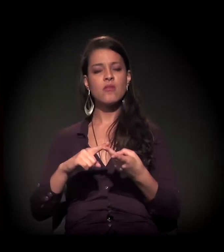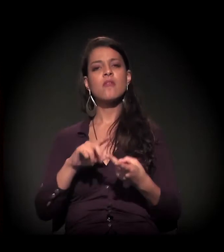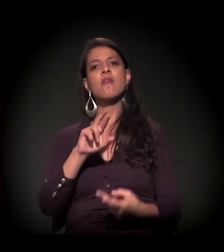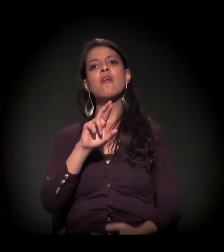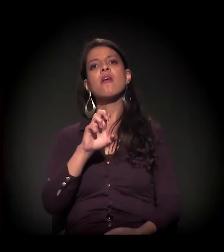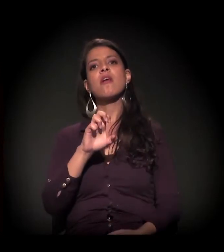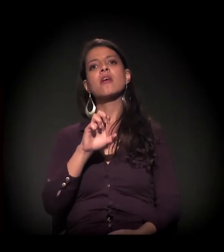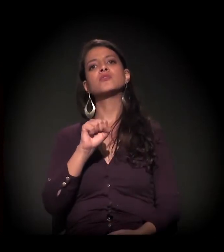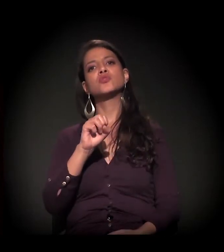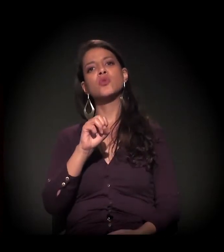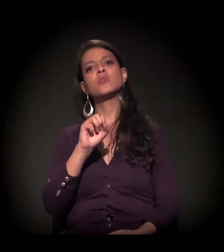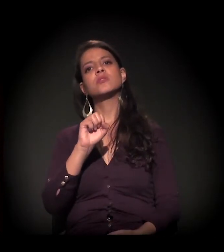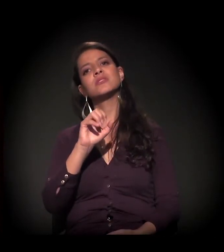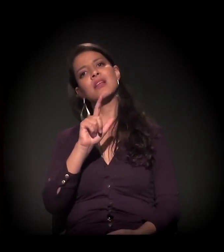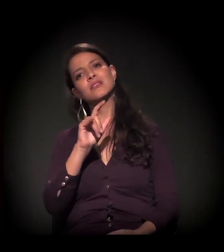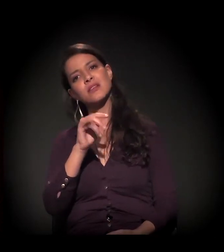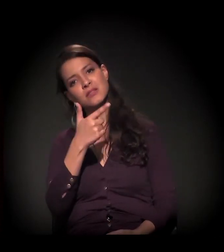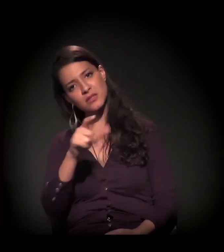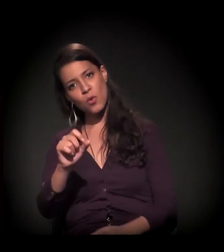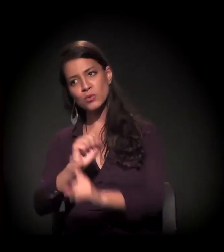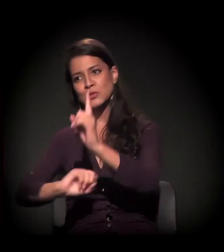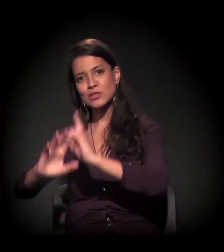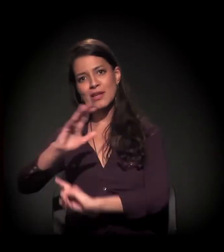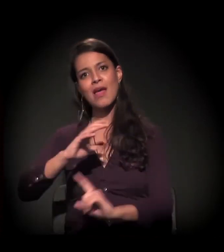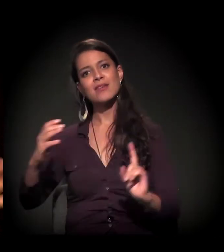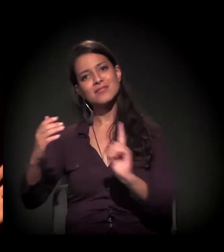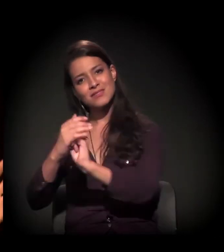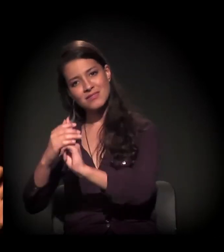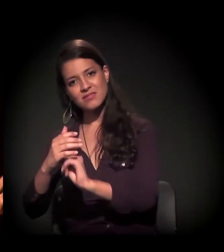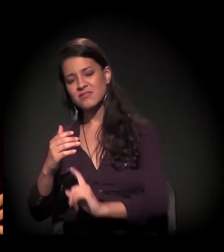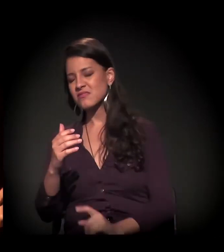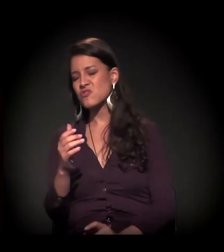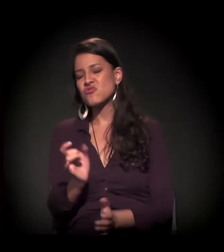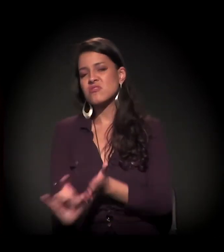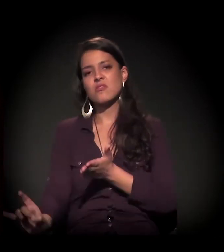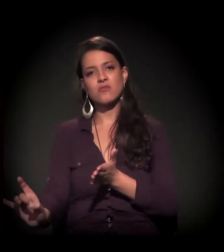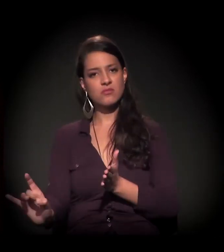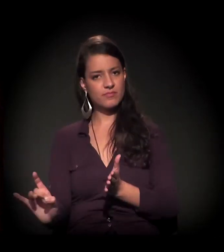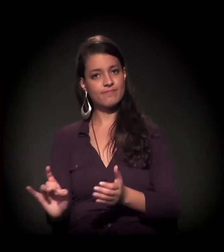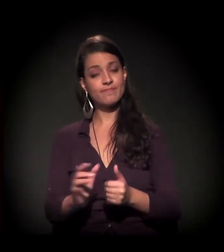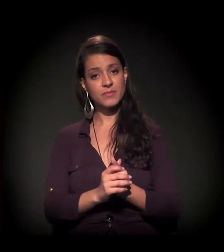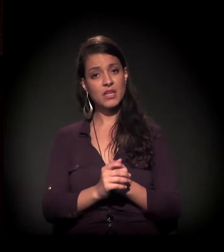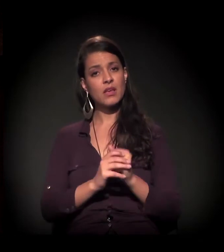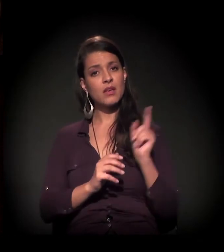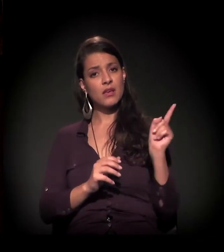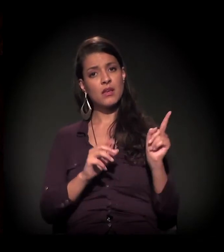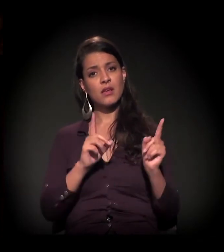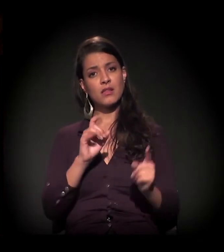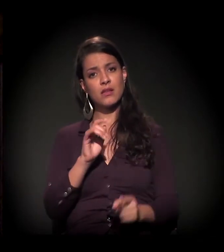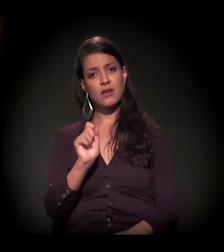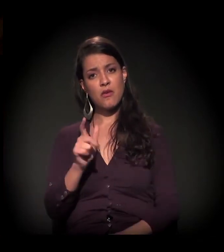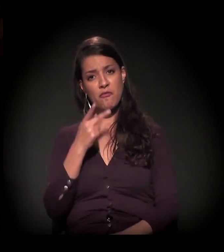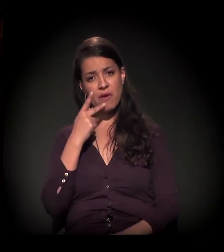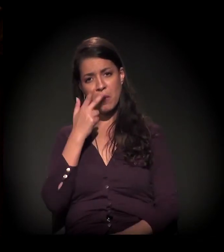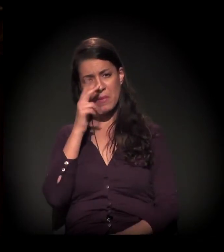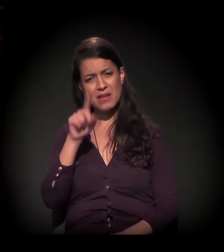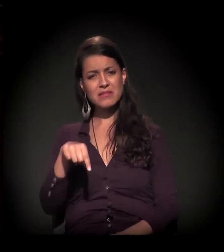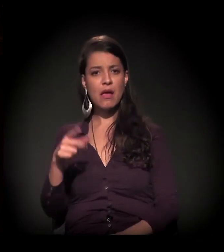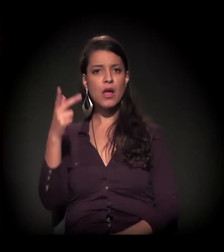E aí vai um pouco no que o Daniel abordou implicitamente... parece que é uma lógica.